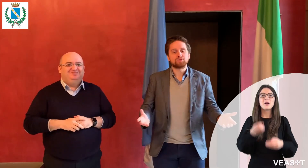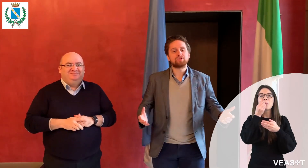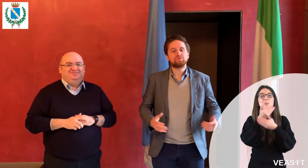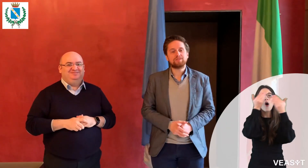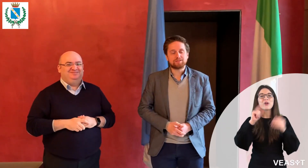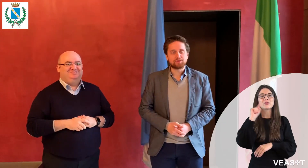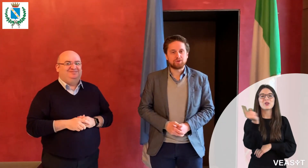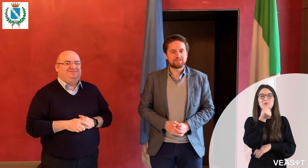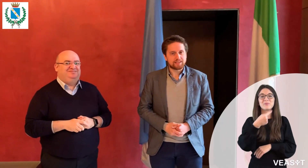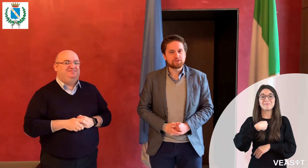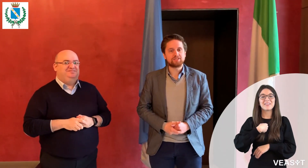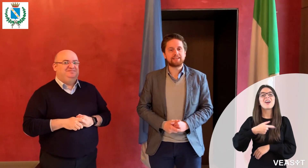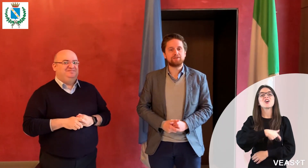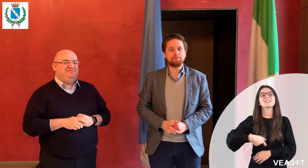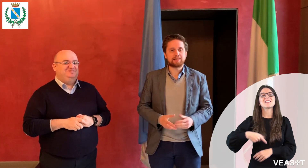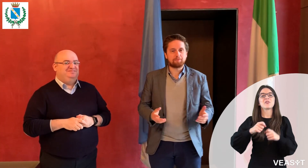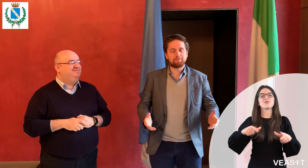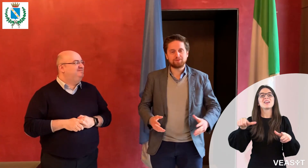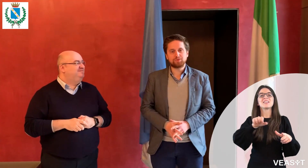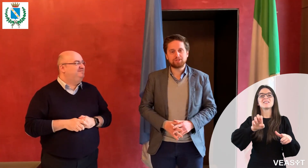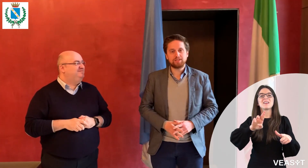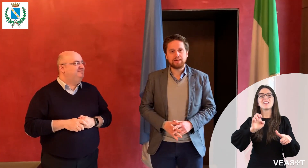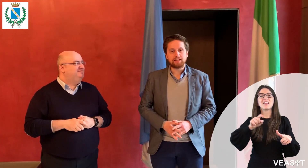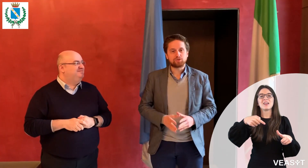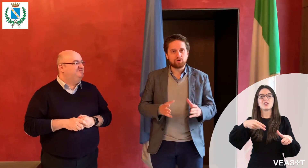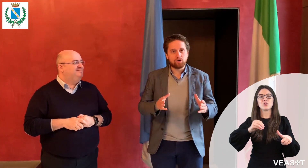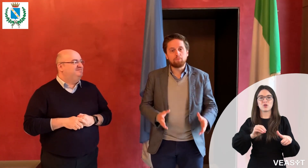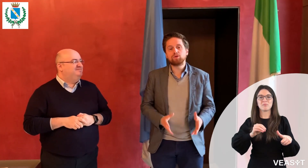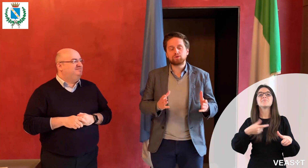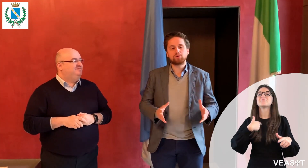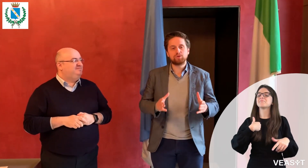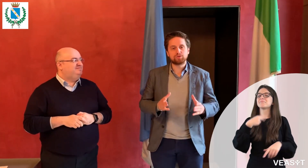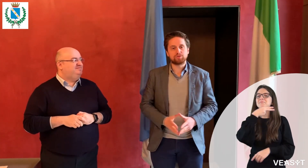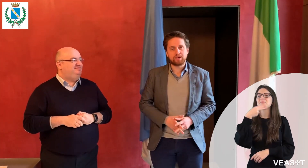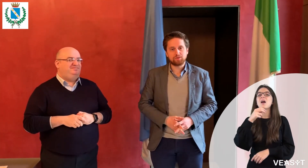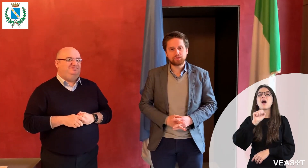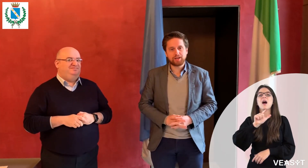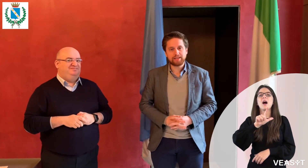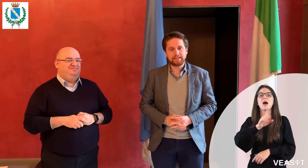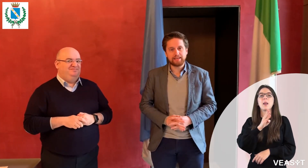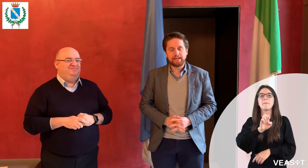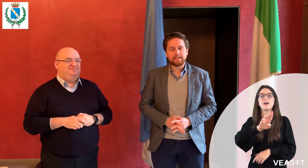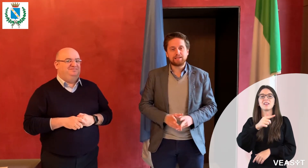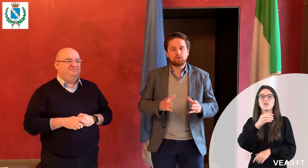Buongiorno a tutti, sono il Sindaco di Seregno, mi chiamo Alberto Rossi e sono molto orgoglioso di annunciare che